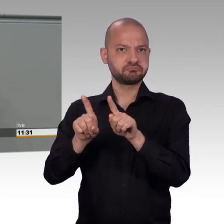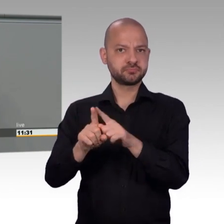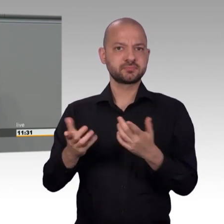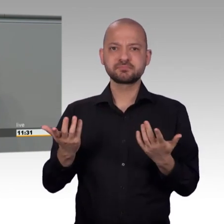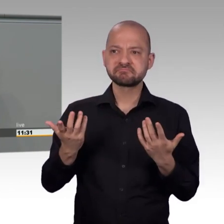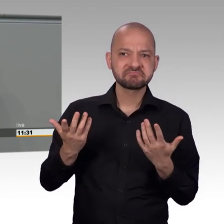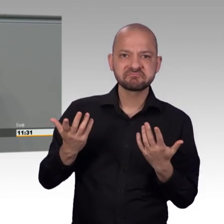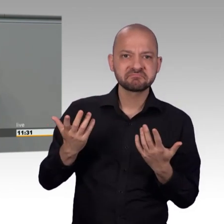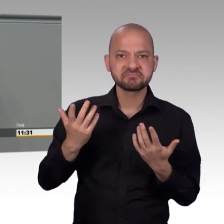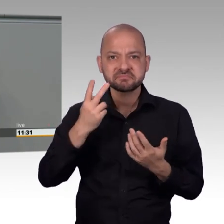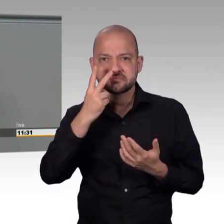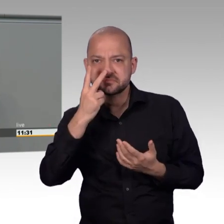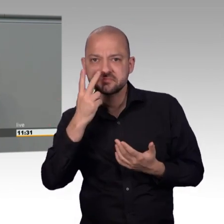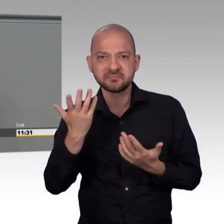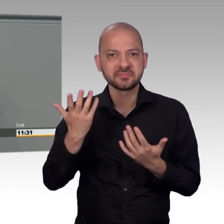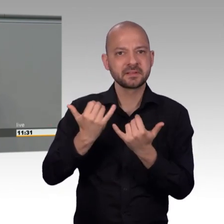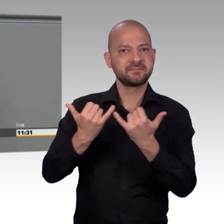Ich habe aber eine andere Vermutung.